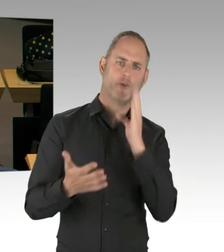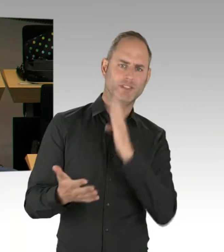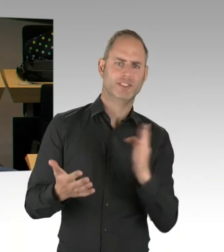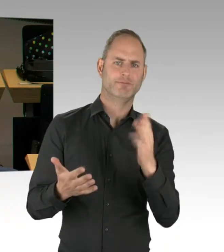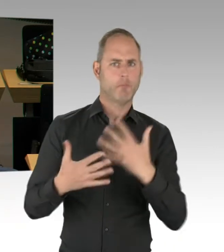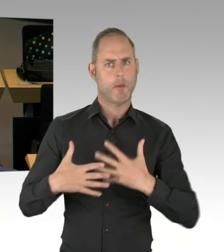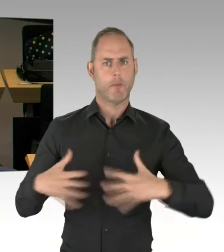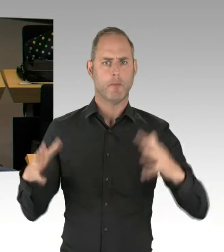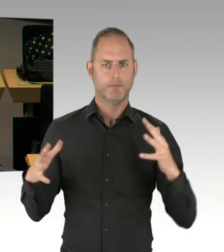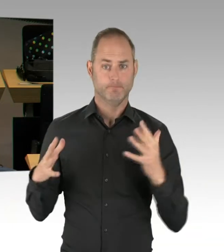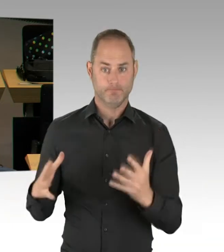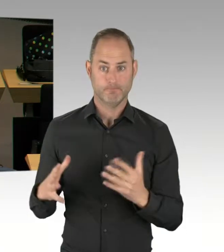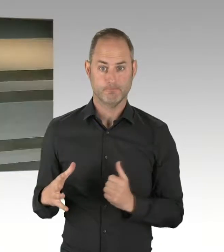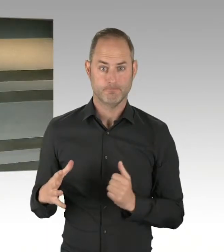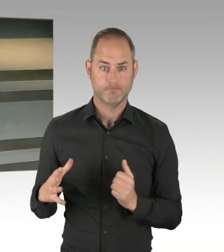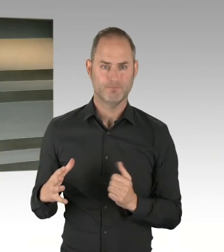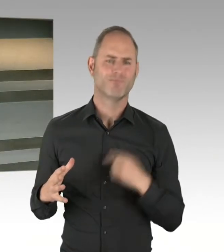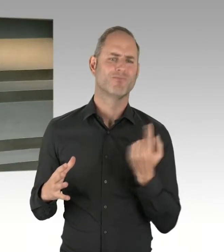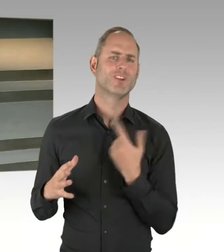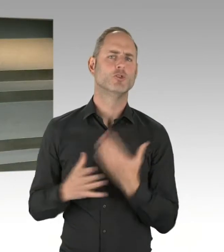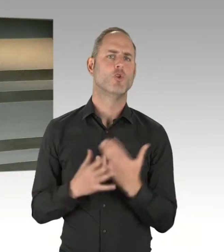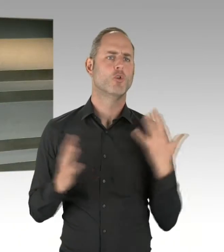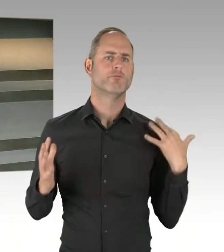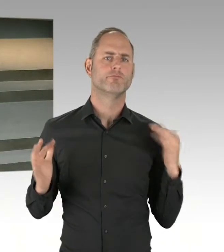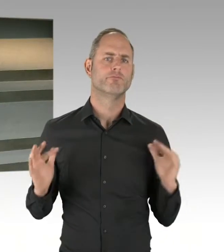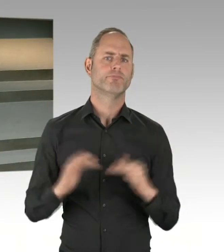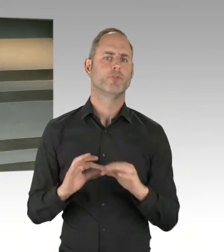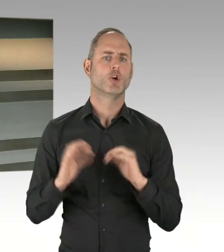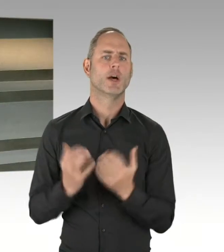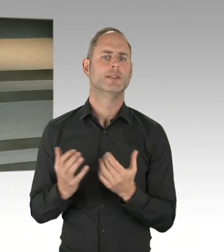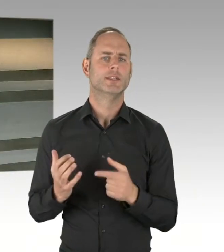am 14. Mai dann auch diesen Zukunftspakt zu unterschreiben.